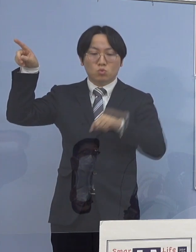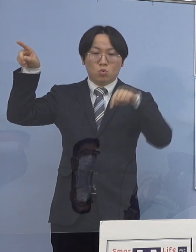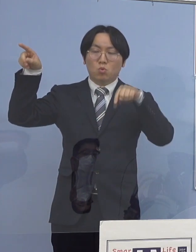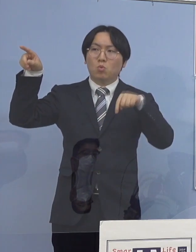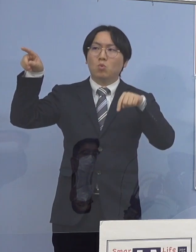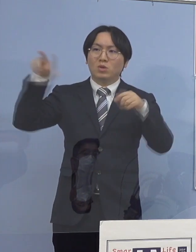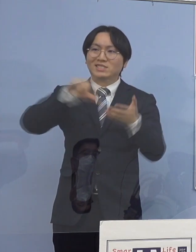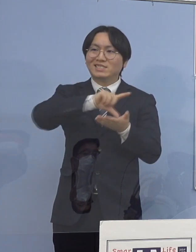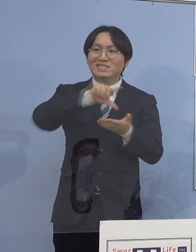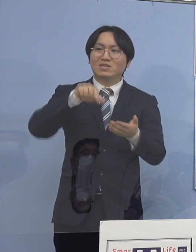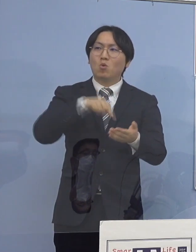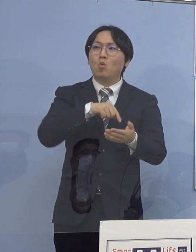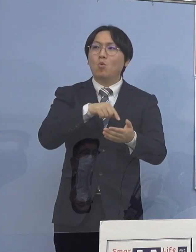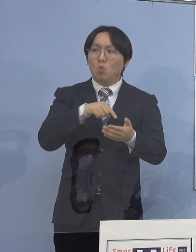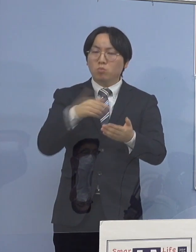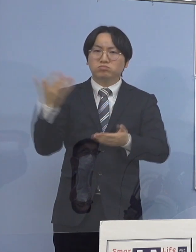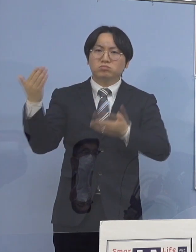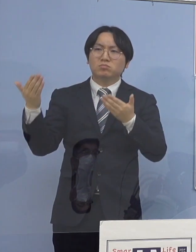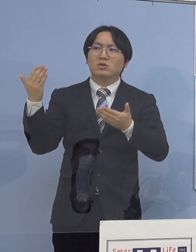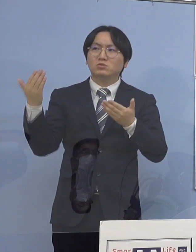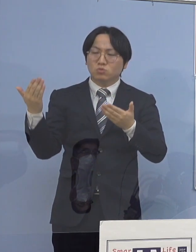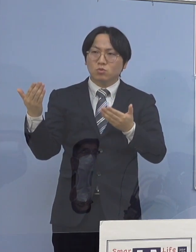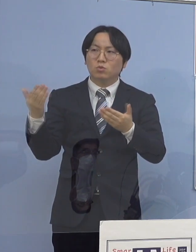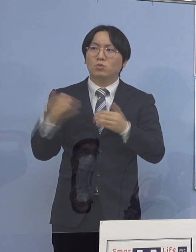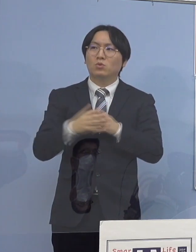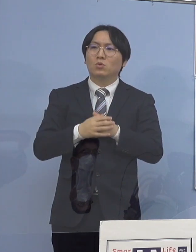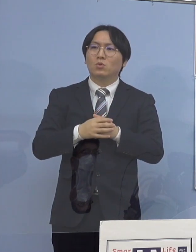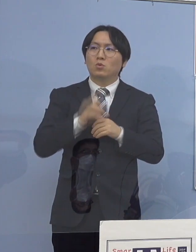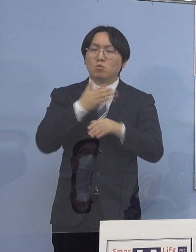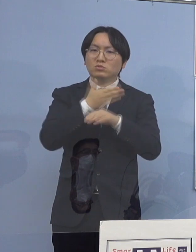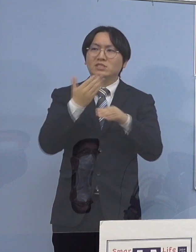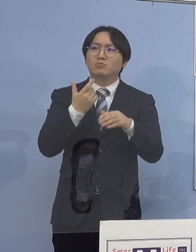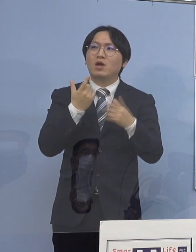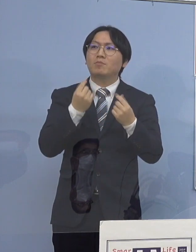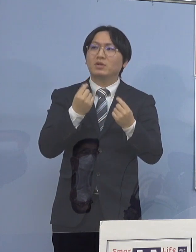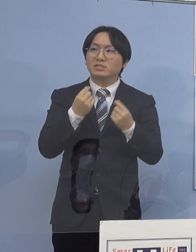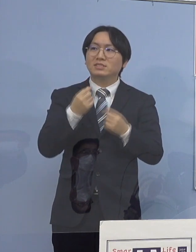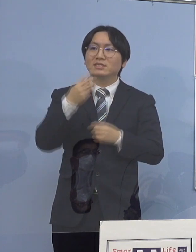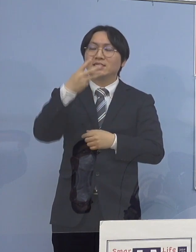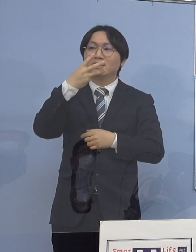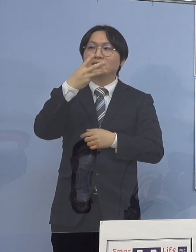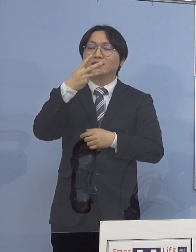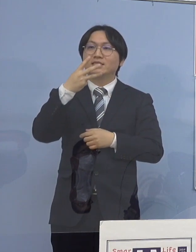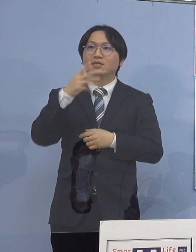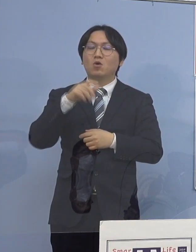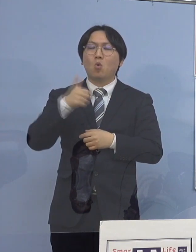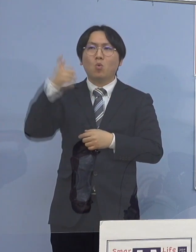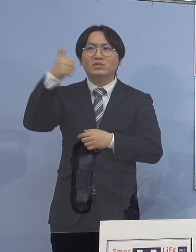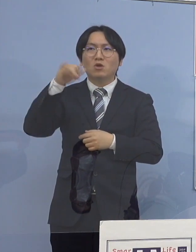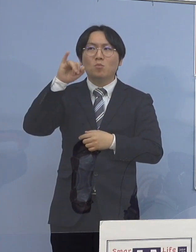どちらかというと徳島（県）をはじめ 地方部というのは 三世代同居というのが割と多いんですね